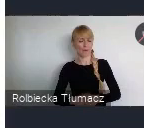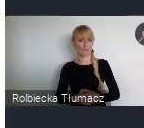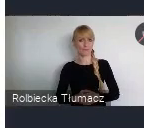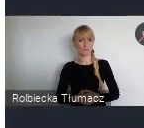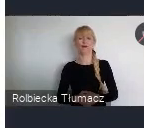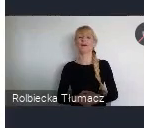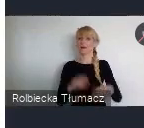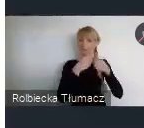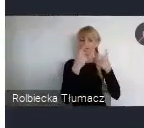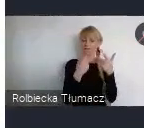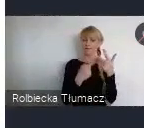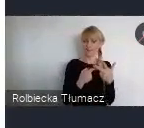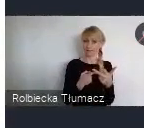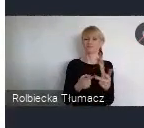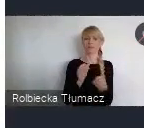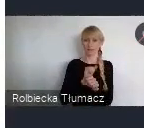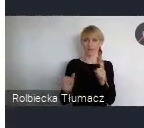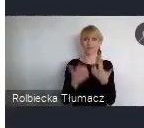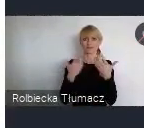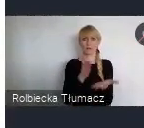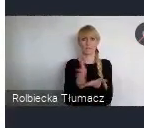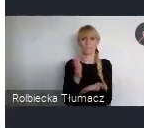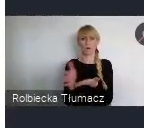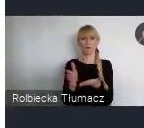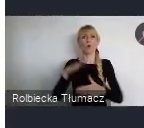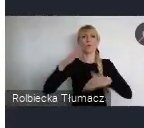do budowania miast odpornych.